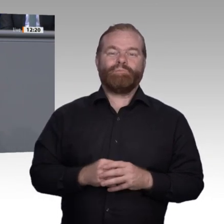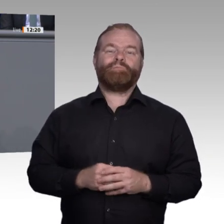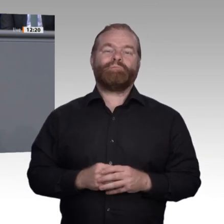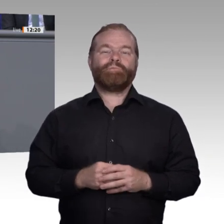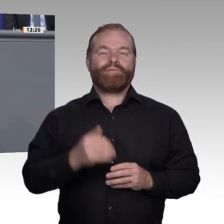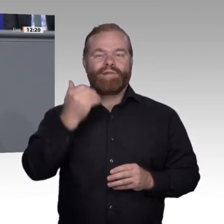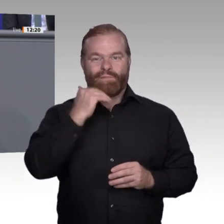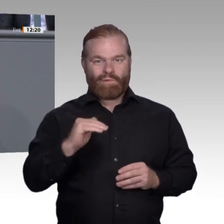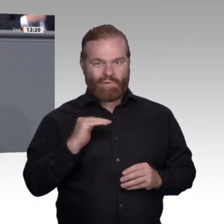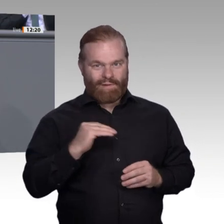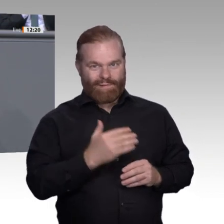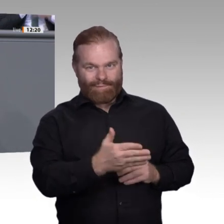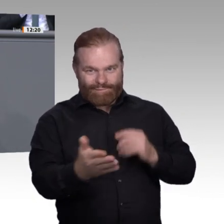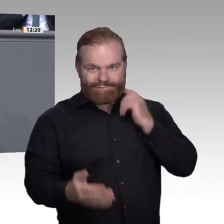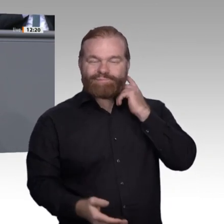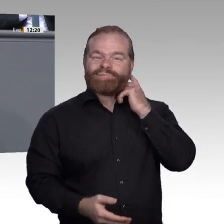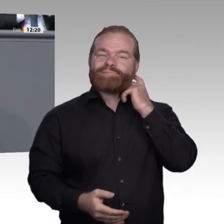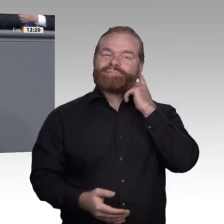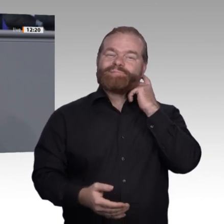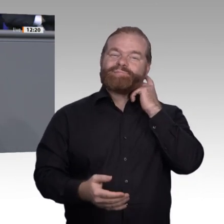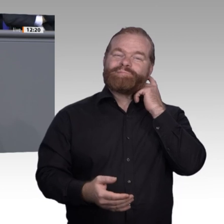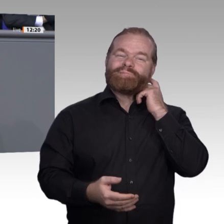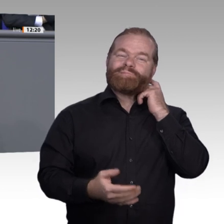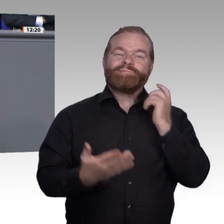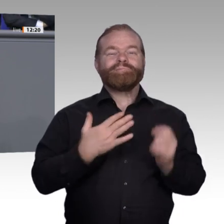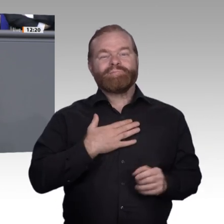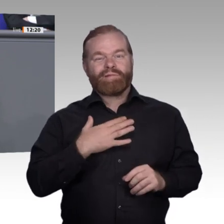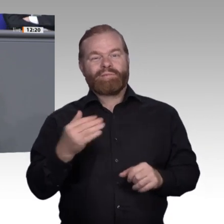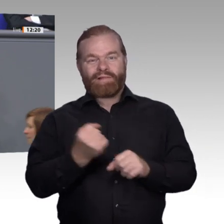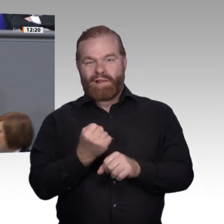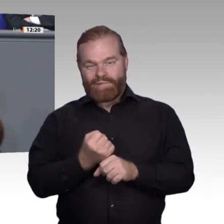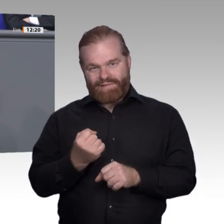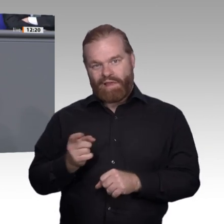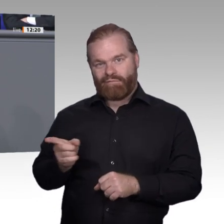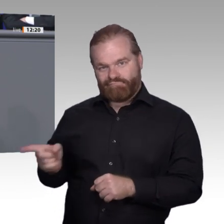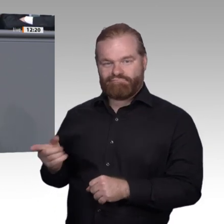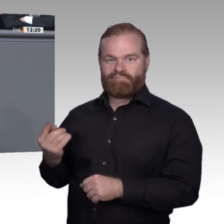Er wollte etwas mit den Händen machen, mit anpacken, tatkräftig unterstützen